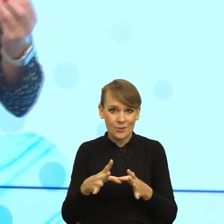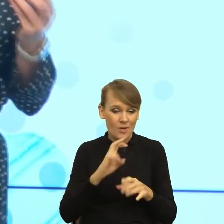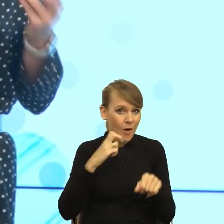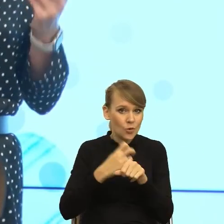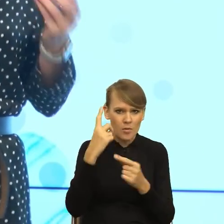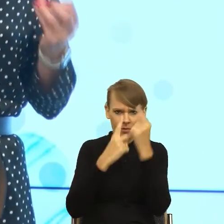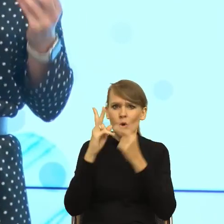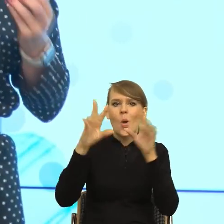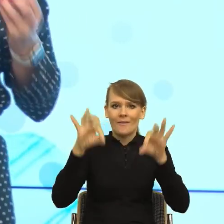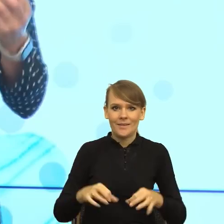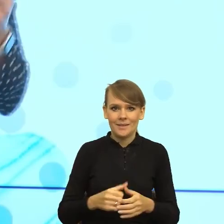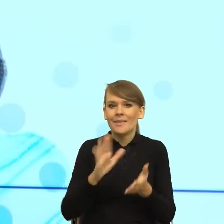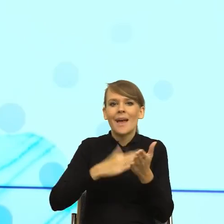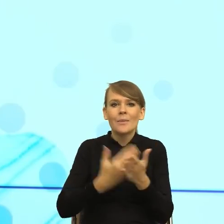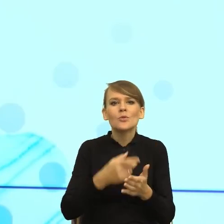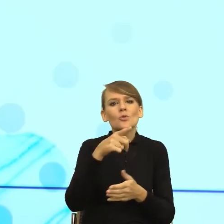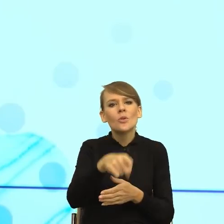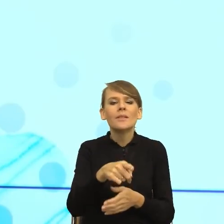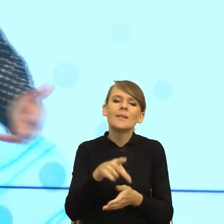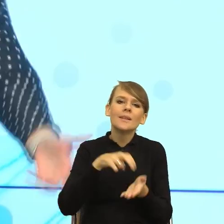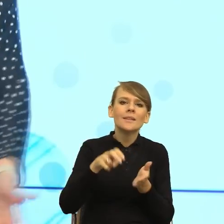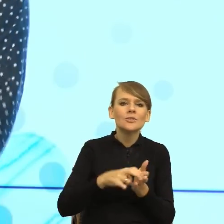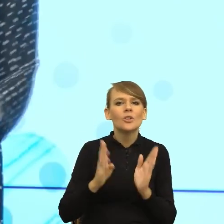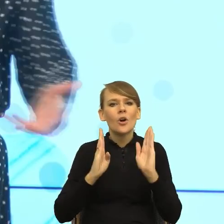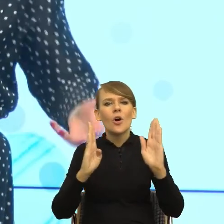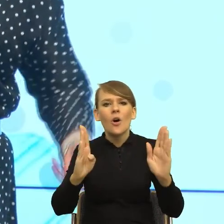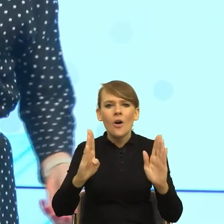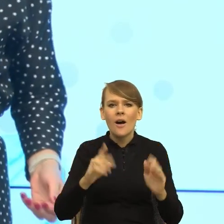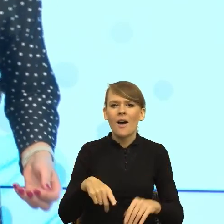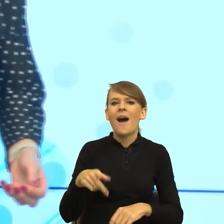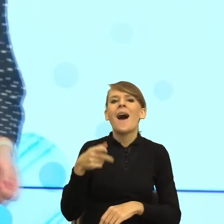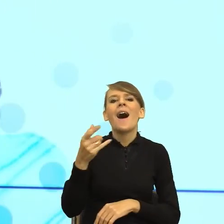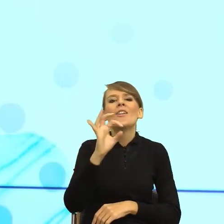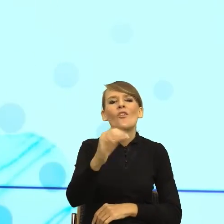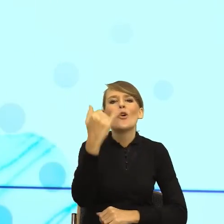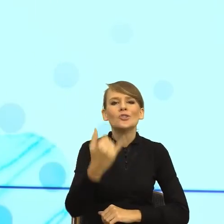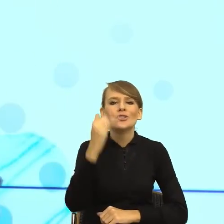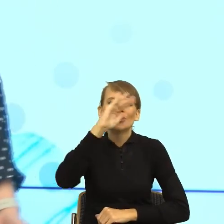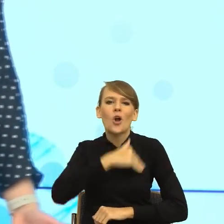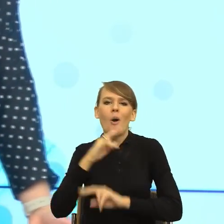idziecie przez przedpokój i uderzacie się o leżący worek waszych dzieci ze szkoły i natychmiast jest, gdzie zostawiłaś